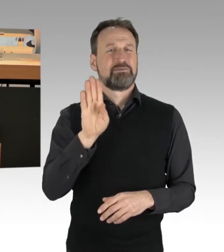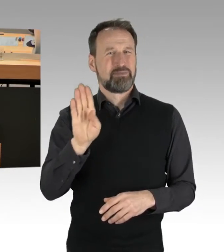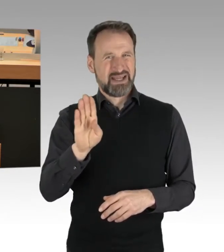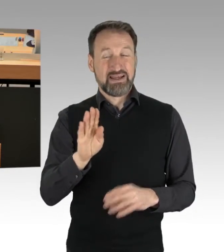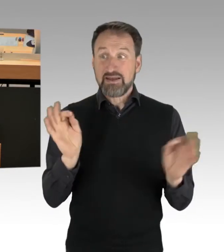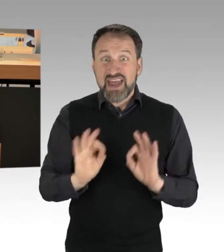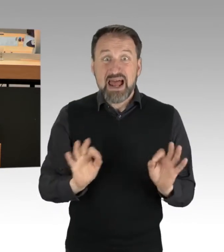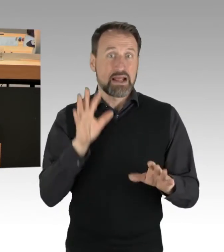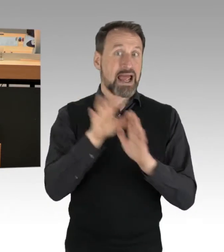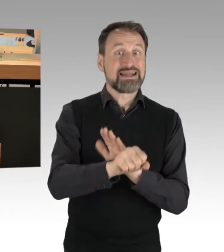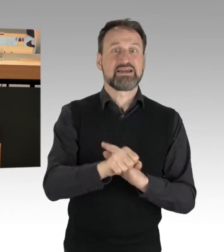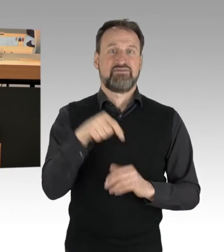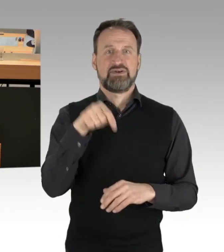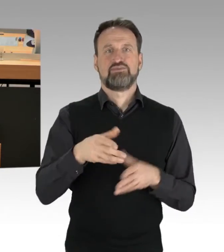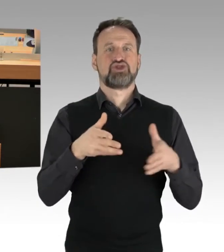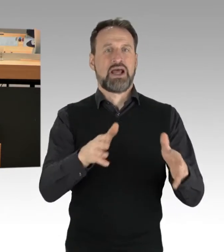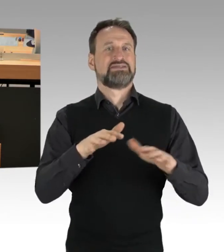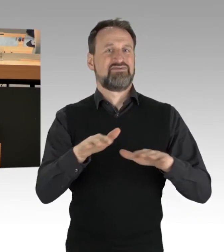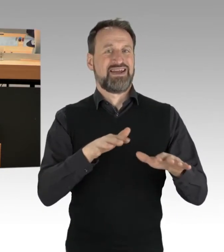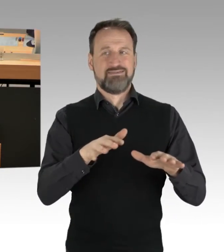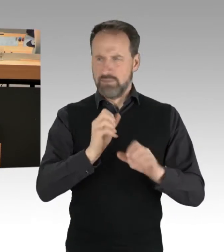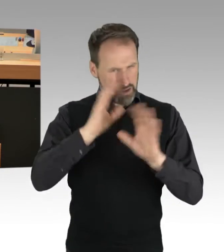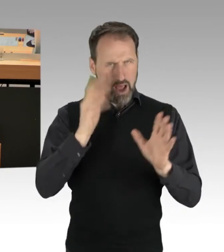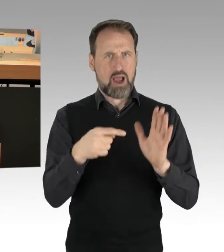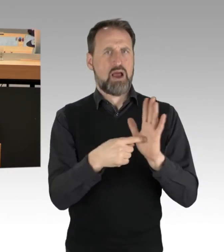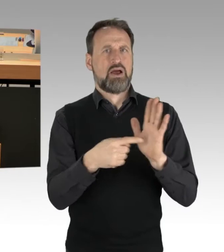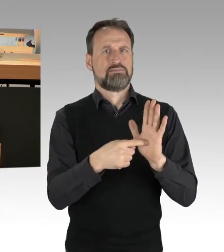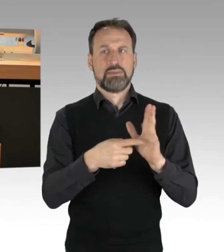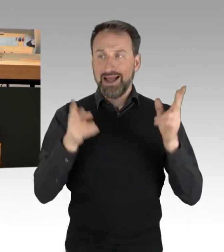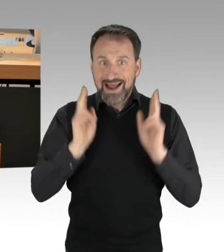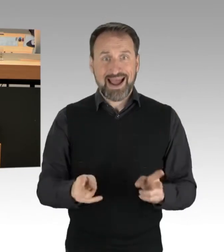macht es sehr deutlich. Das Recht ist in der Sache klar und ich kann nur sagen,